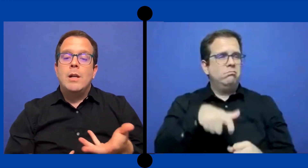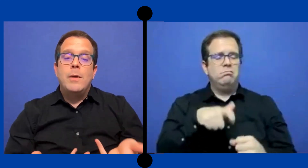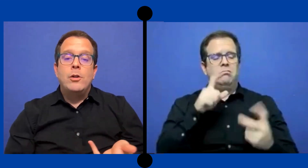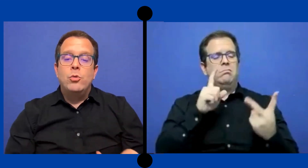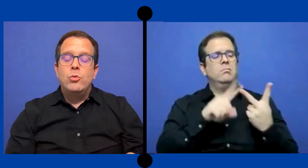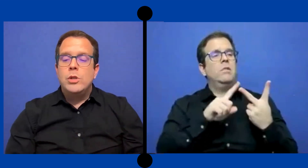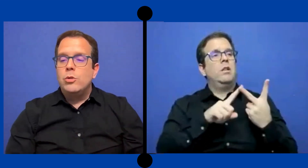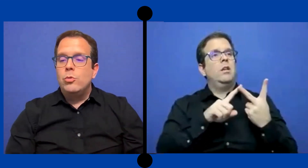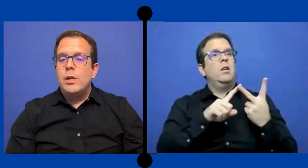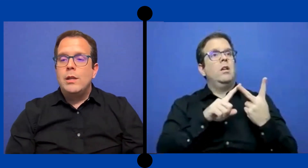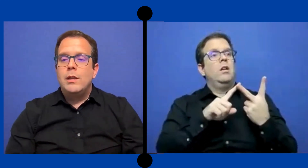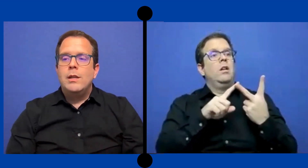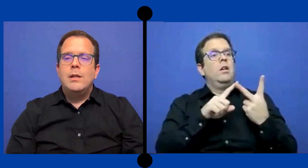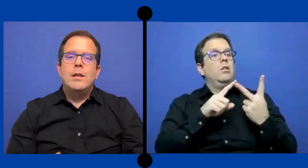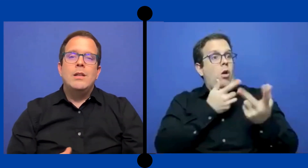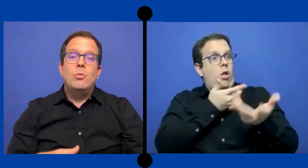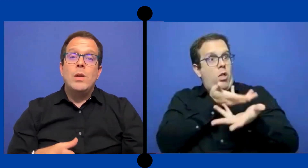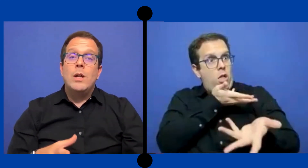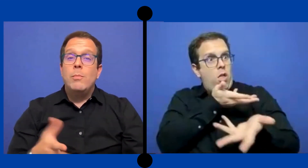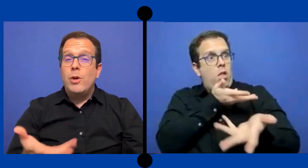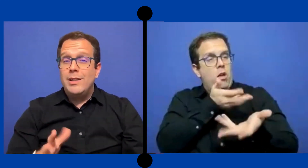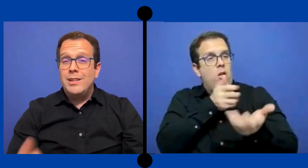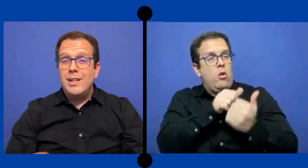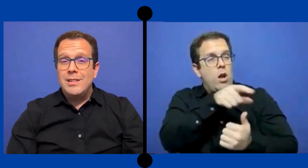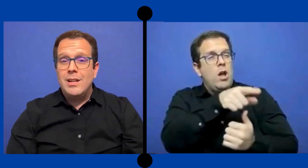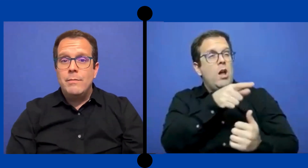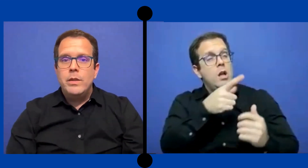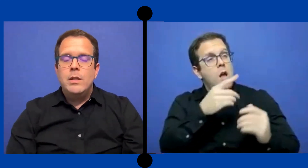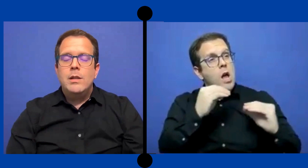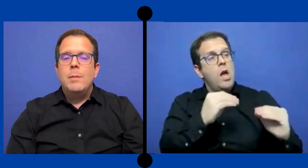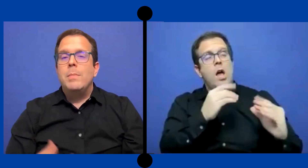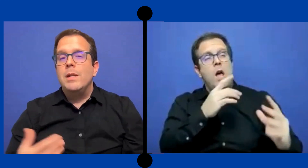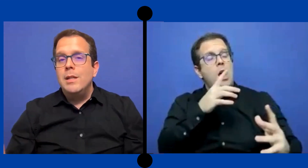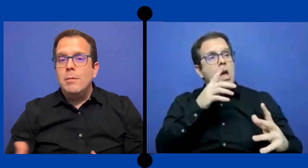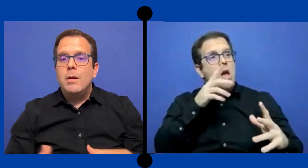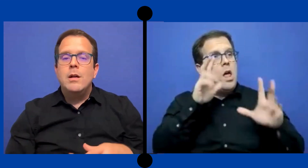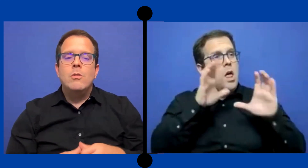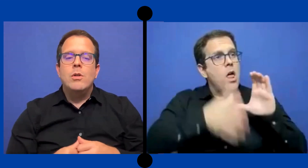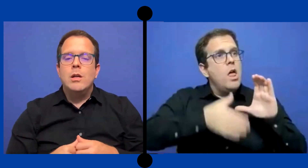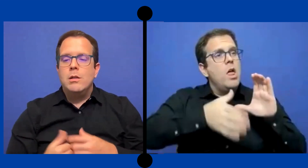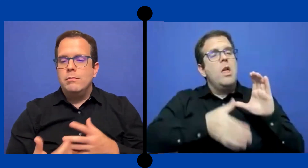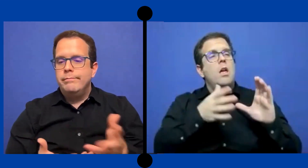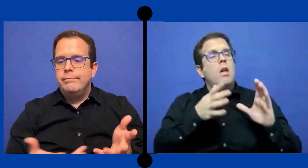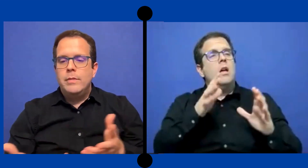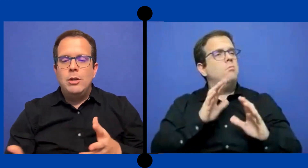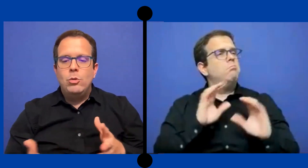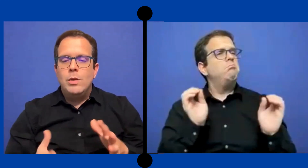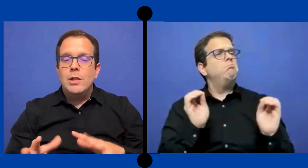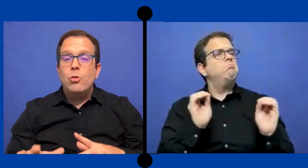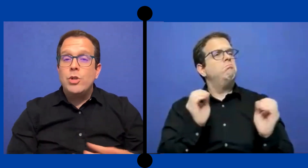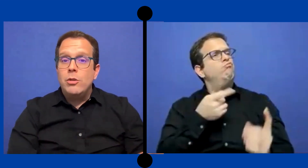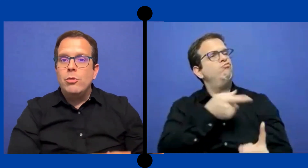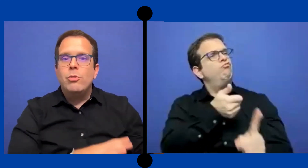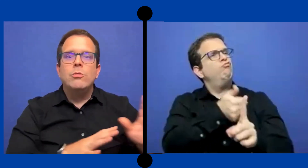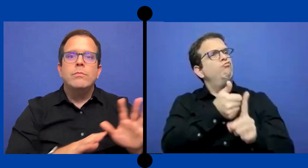trabajar con un estudiante que tuviera pocas destrezas expresivas o qué estuviese luchando con